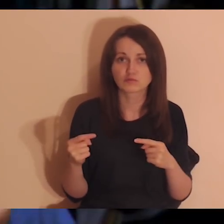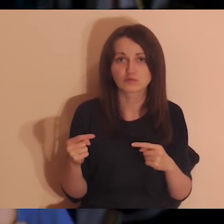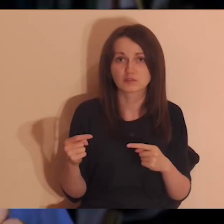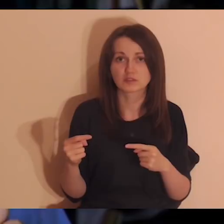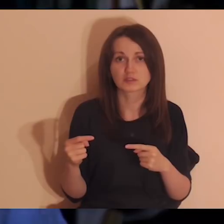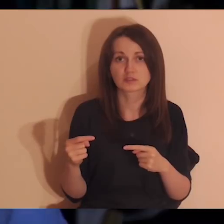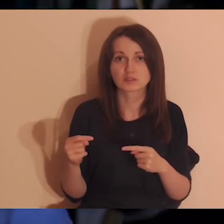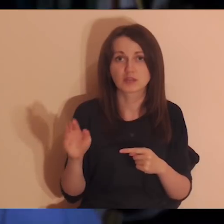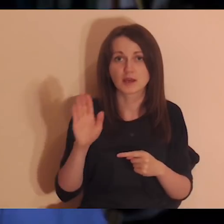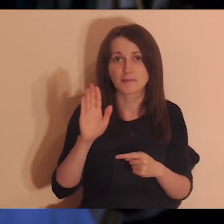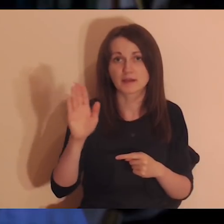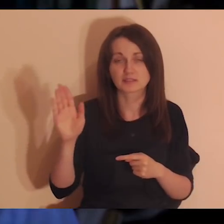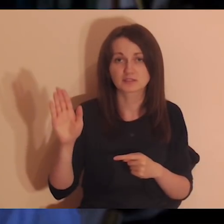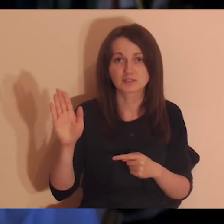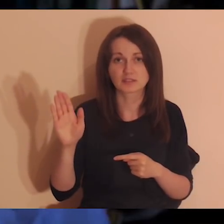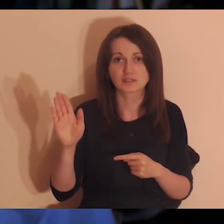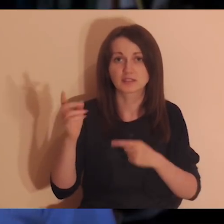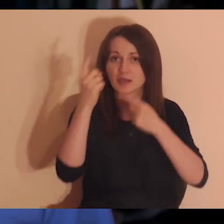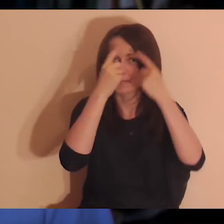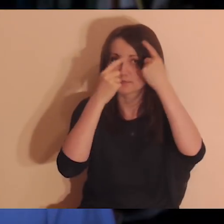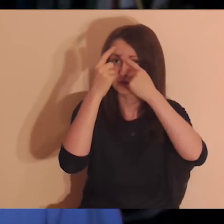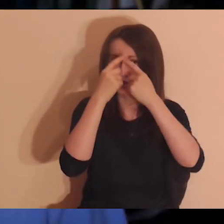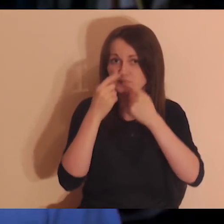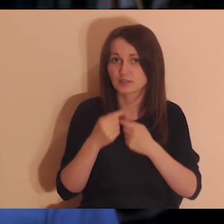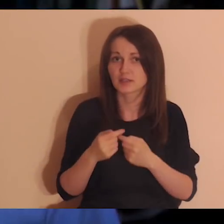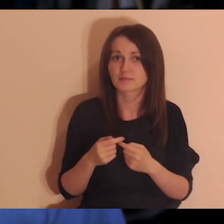a myślicie o nich, to znaczy, że to są dla was cały czas ważne osoby,